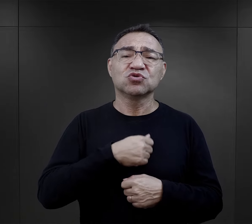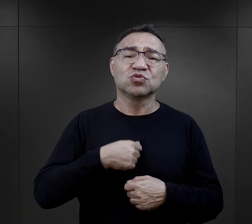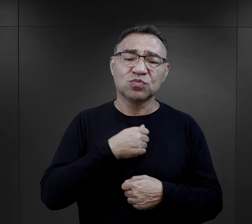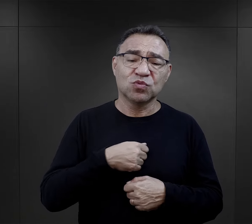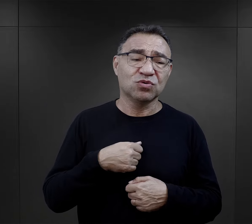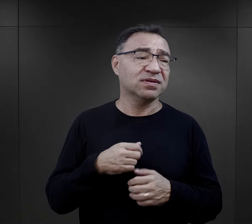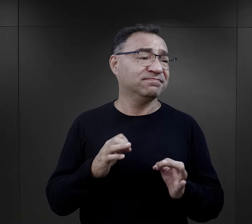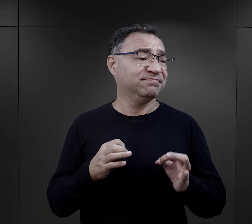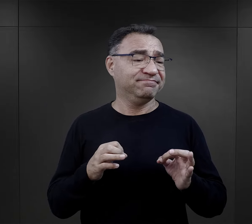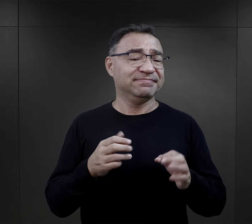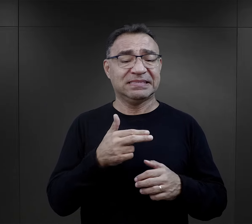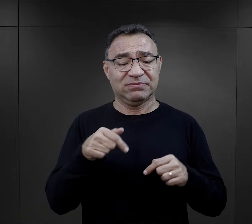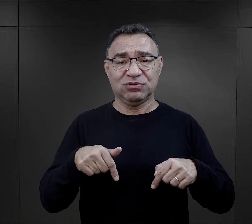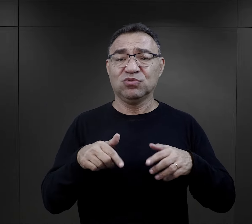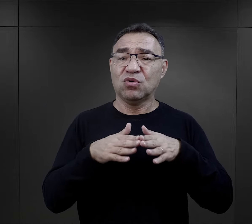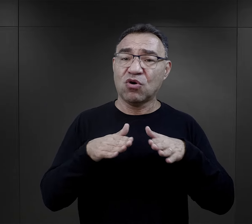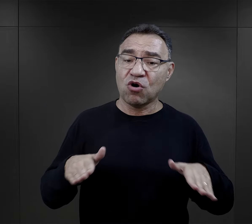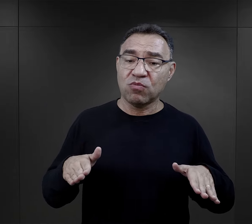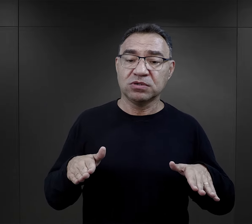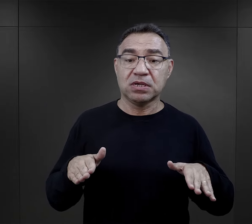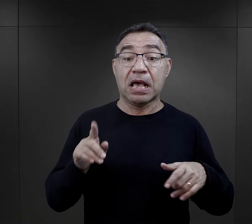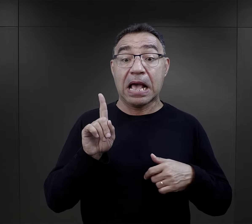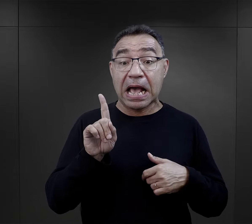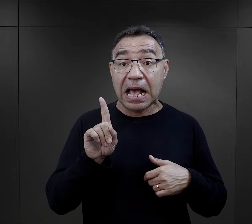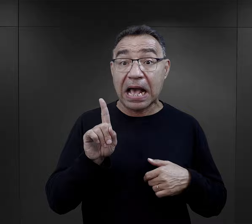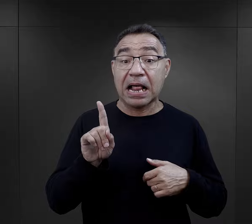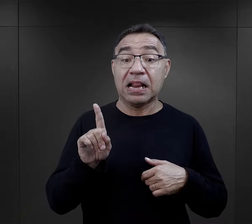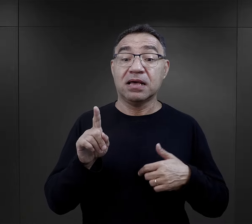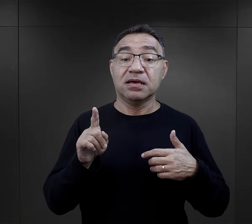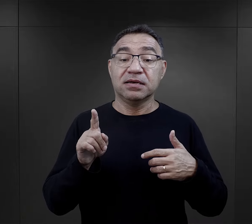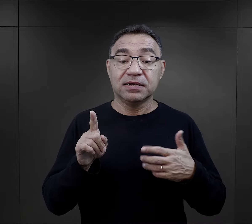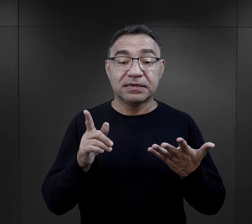Wiersze smutne, bo wiersze o tej rzeczywistości obozowej, ale właśnie